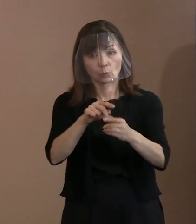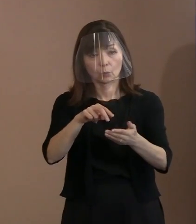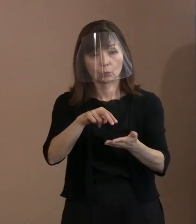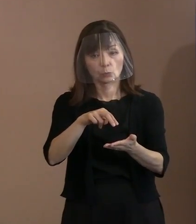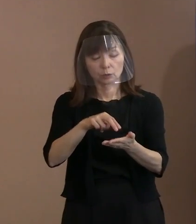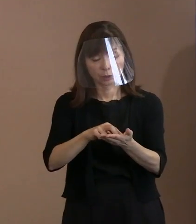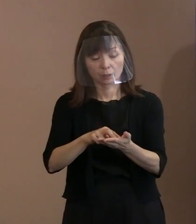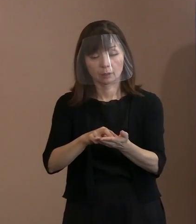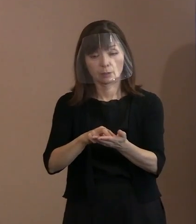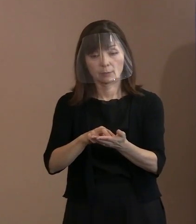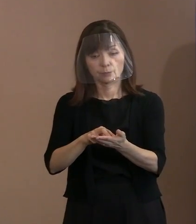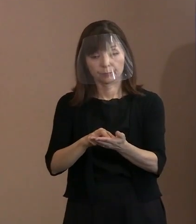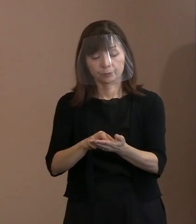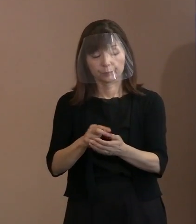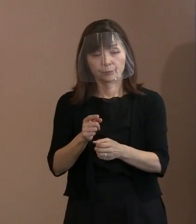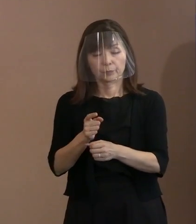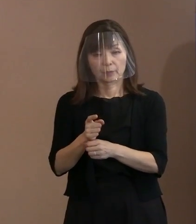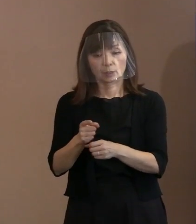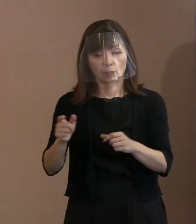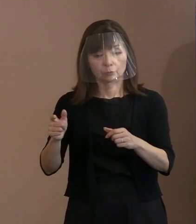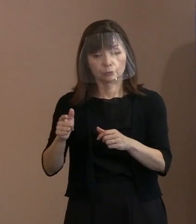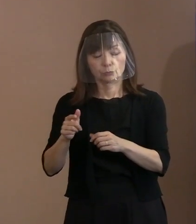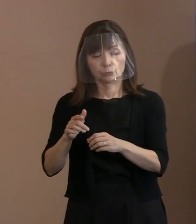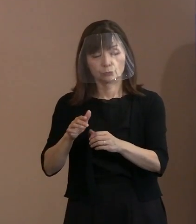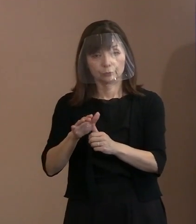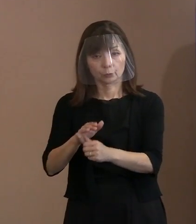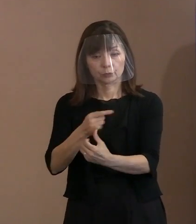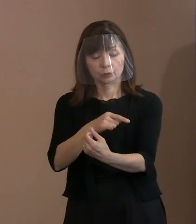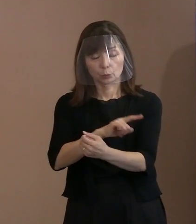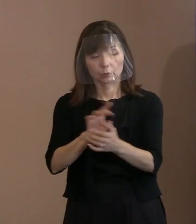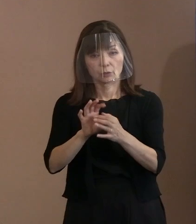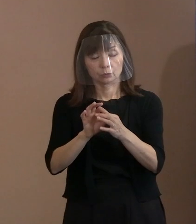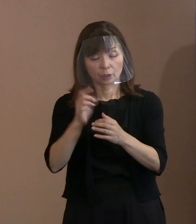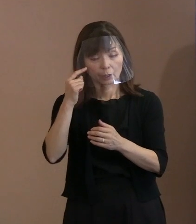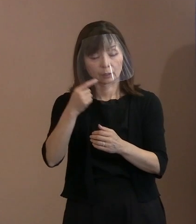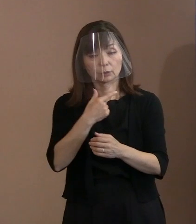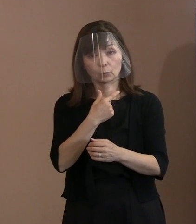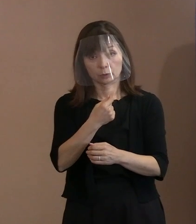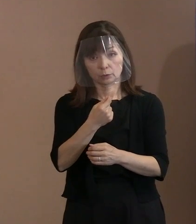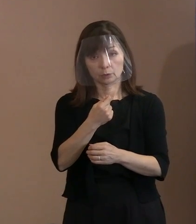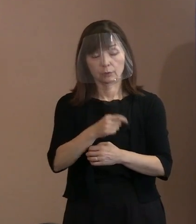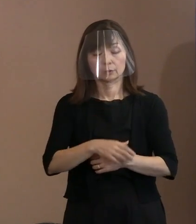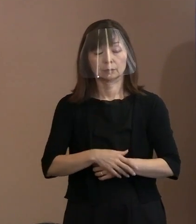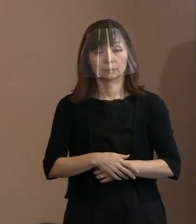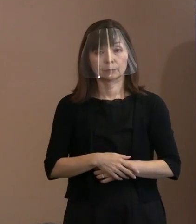そういった受け止めをしていただきたくて 作っているというふうに 受けとってください｡ だから今､こちらが良くて､